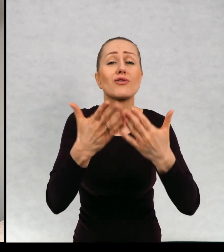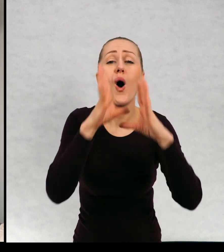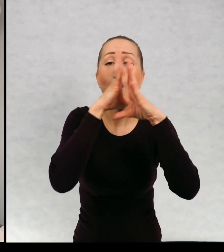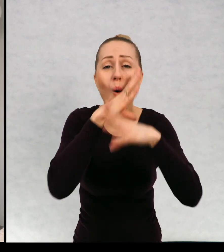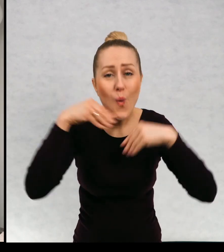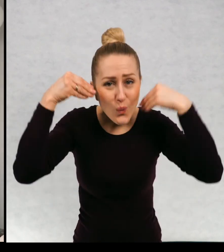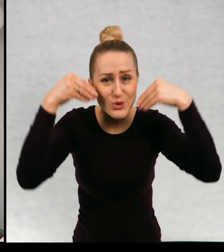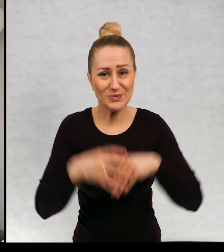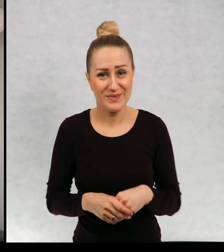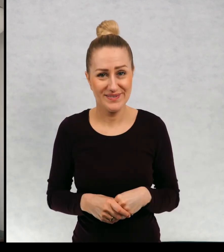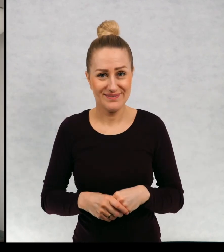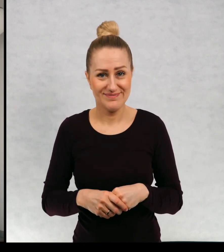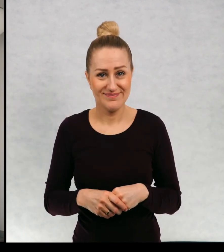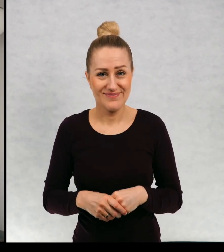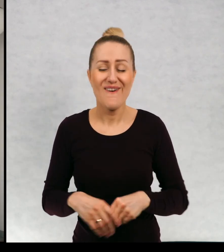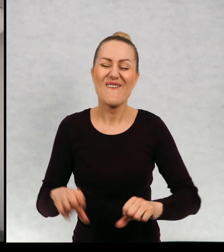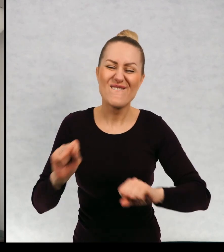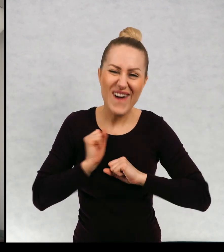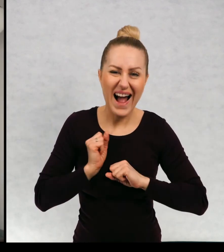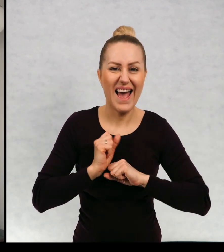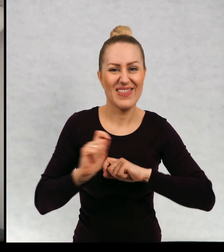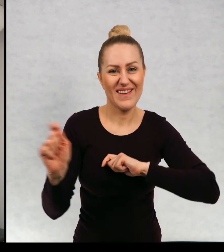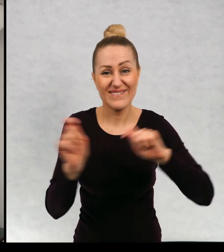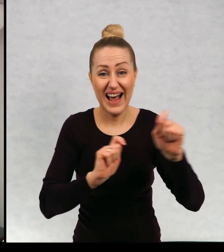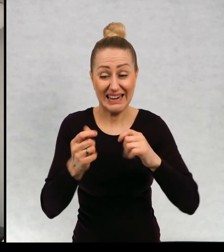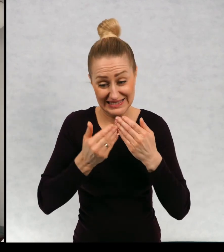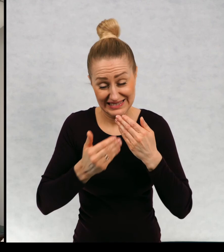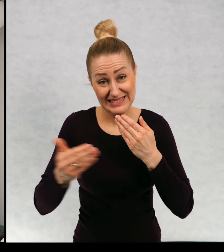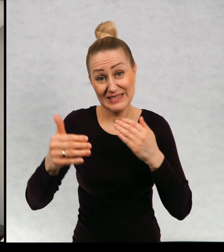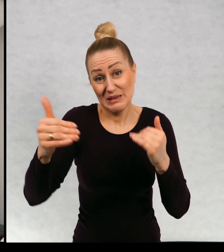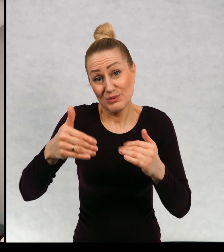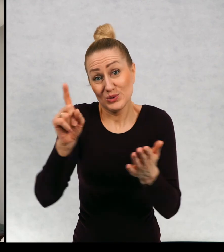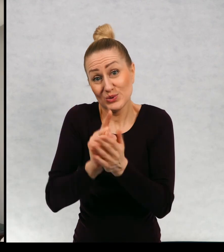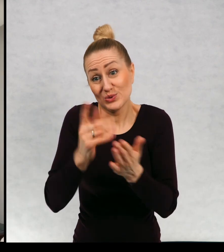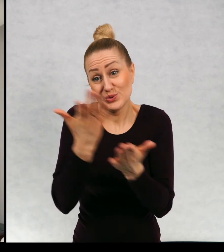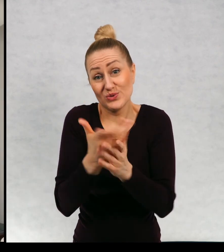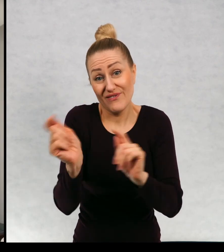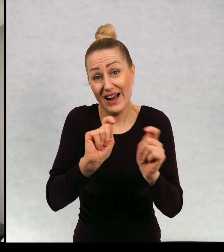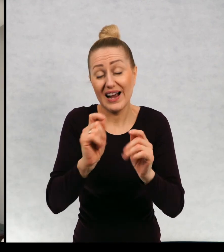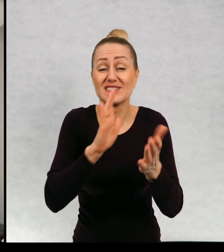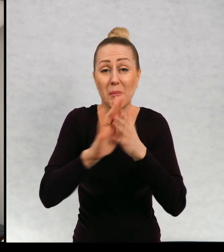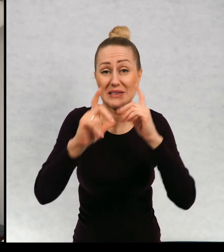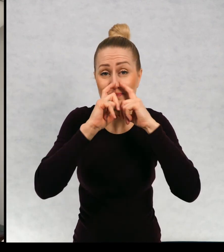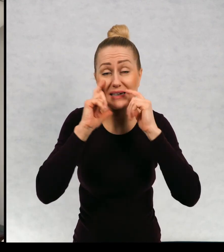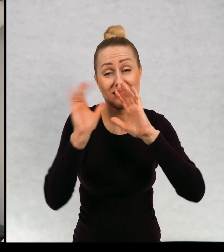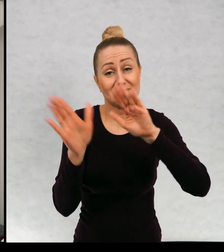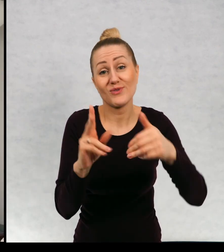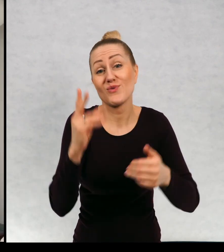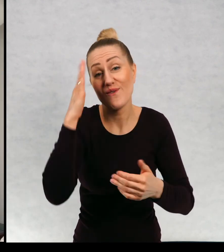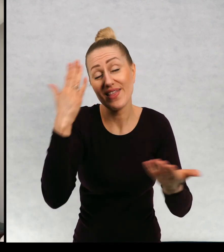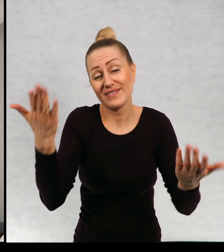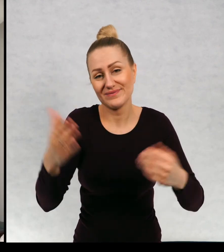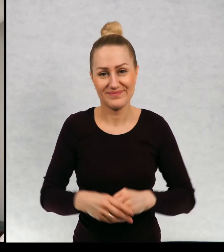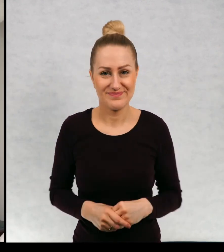uśmiechu i fajnych wakacji. Może już się udadzą w tym roku wakacje bez maseczek kto wie.